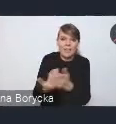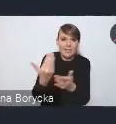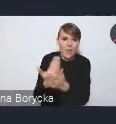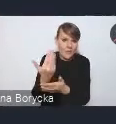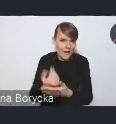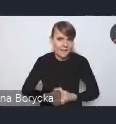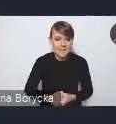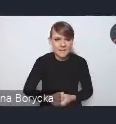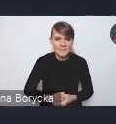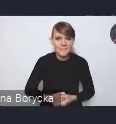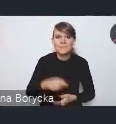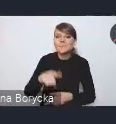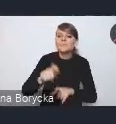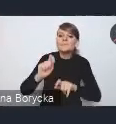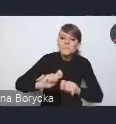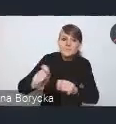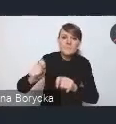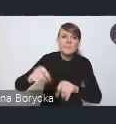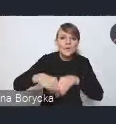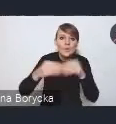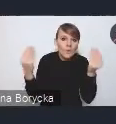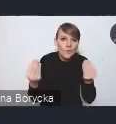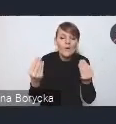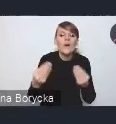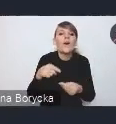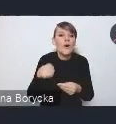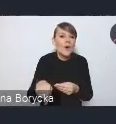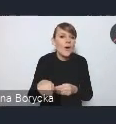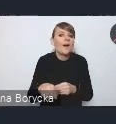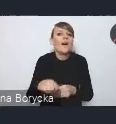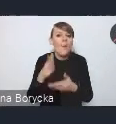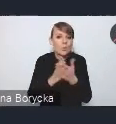Tym impulsem rozwojowym widzimy, że jest to ucyfrowienie usług publicznych,